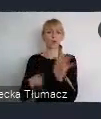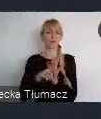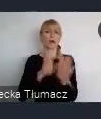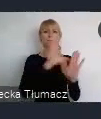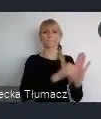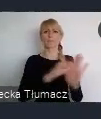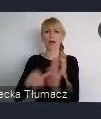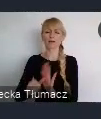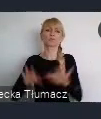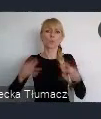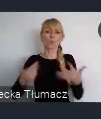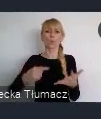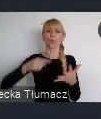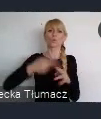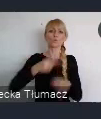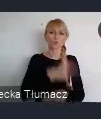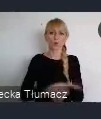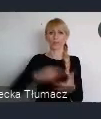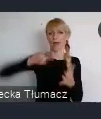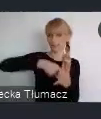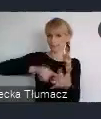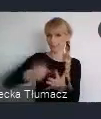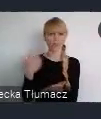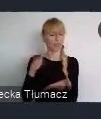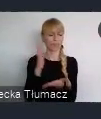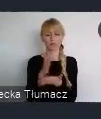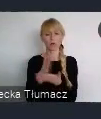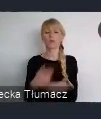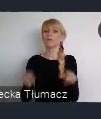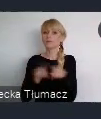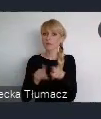Ale jest także dla mieszkańców, dla organizacji pozarządowych,